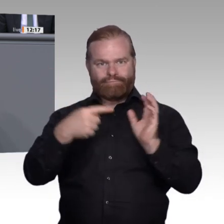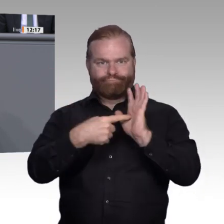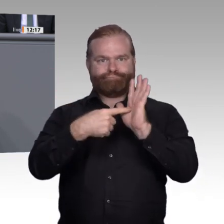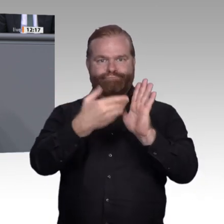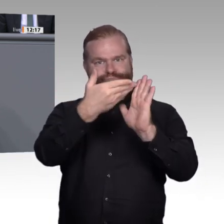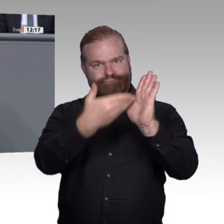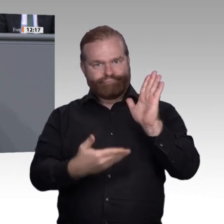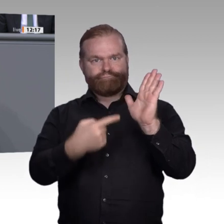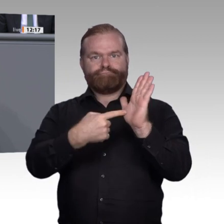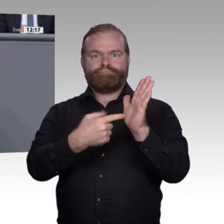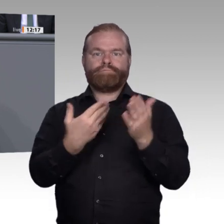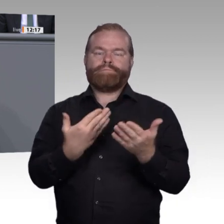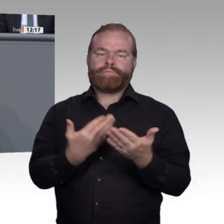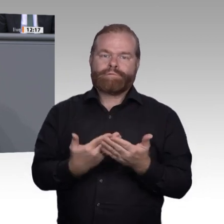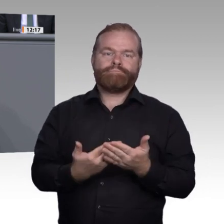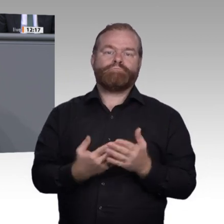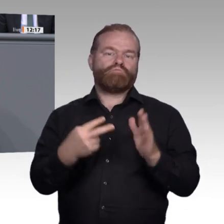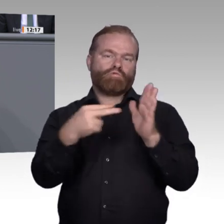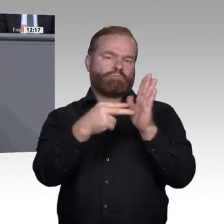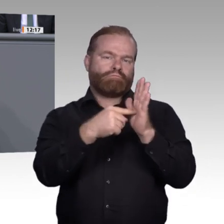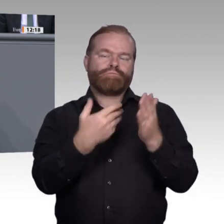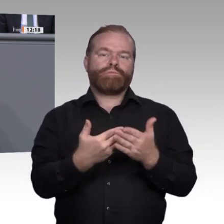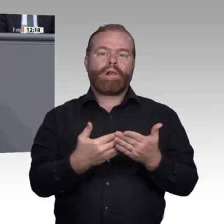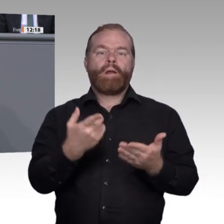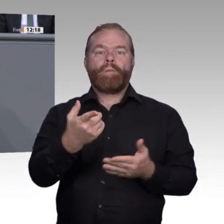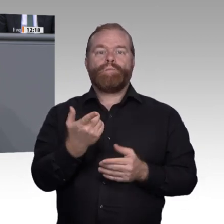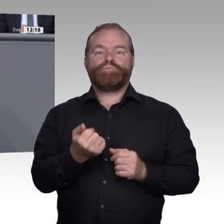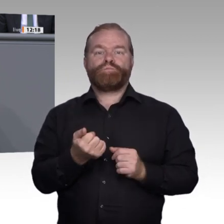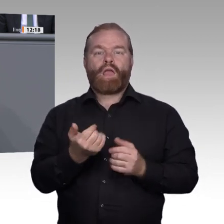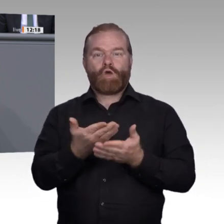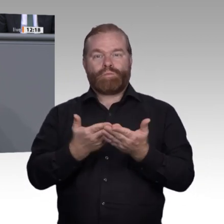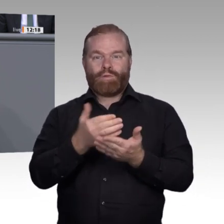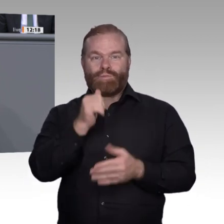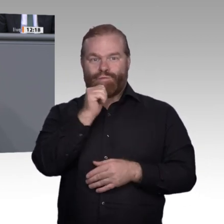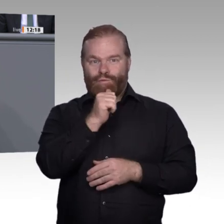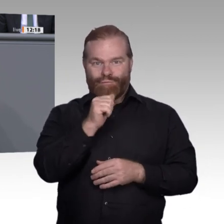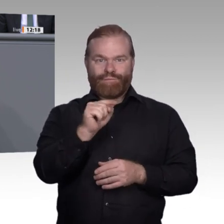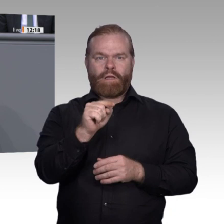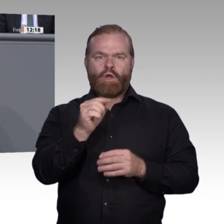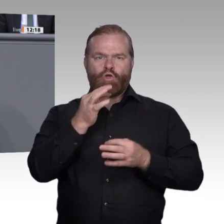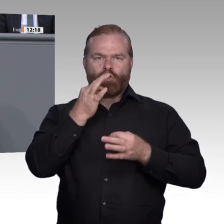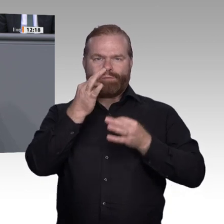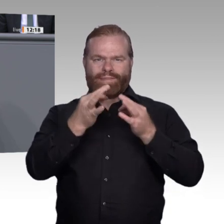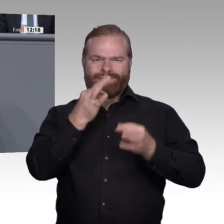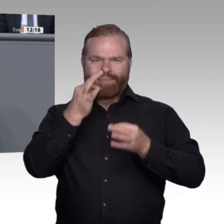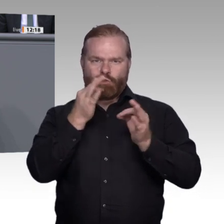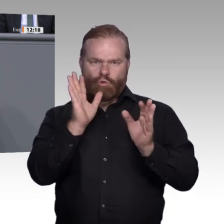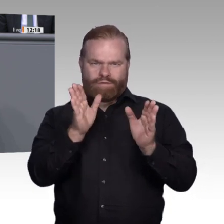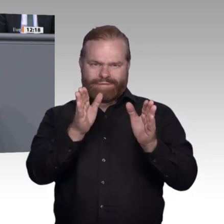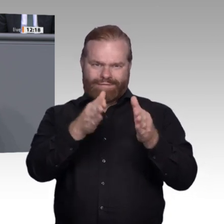Ausbildung benötigen. Ich nenne Ihnen noch drei weitere wichtige Punkte für diese Enquete. Erstens. Eine große strategische Herausforderung: 2018